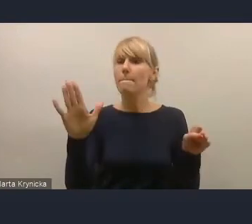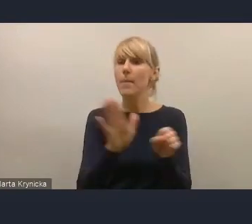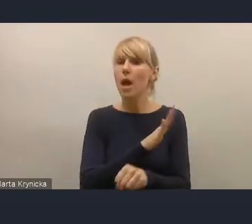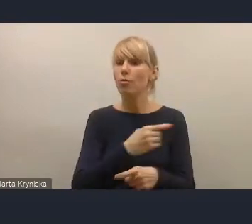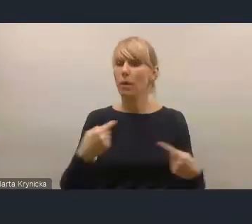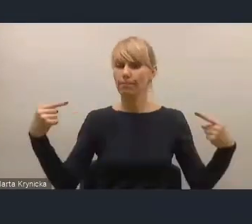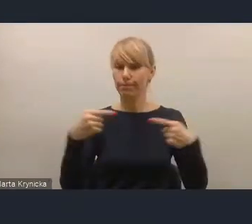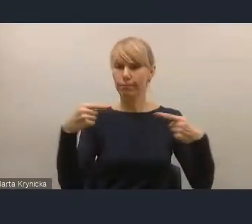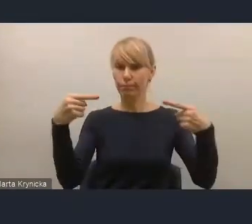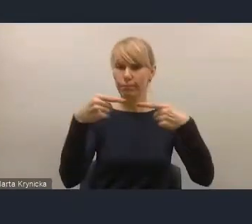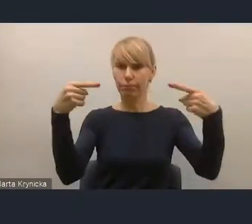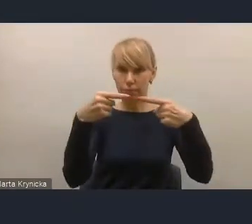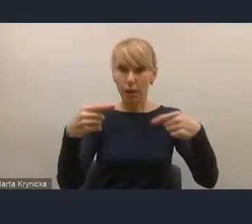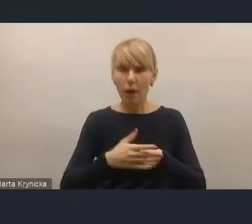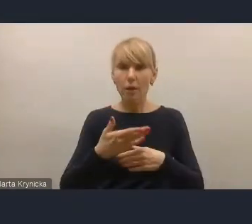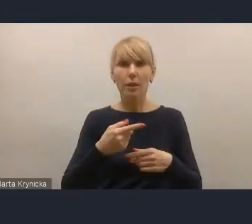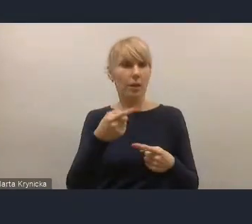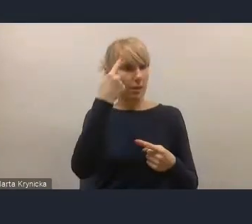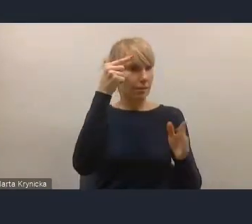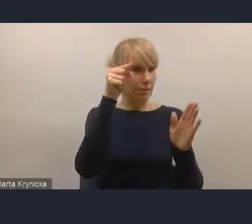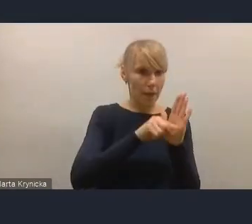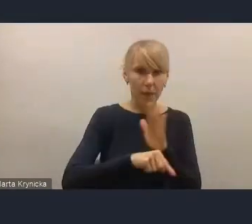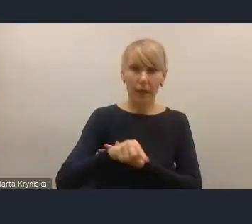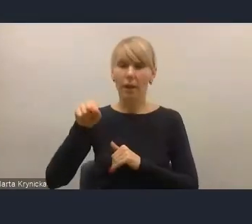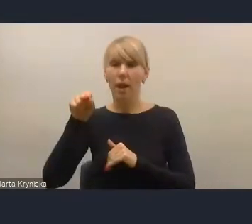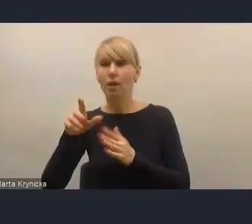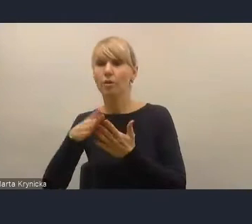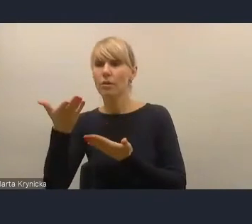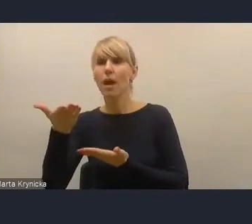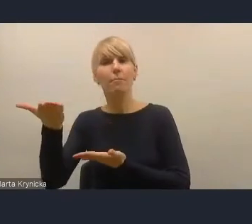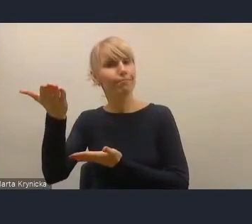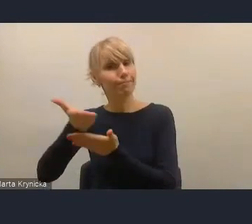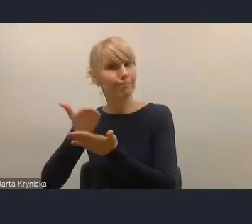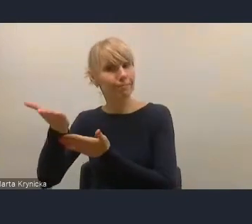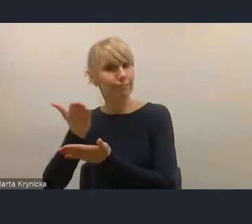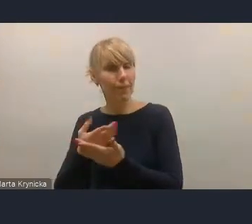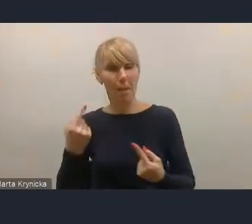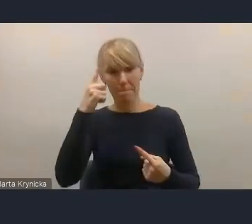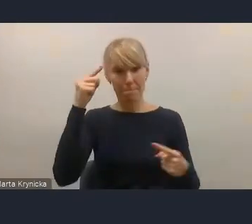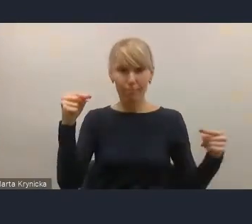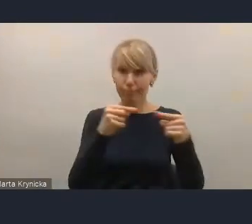z tą strategią, która zakładała między innymi